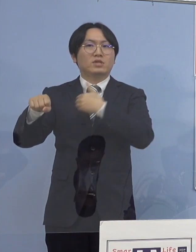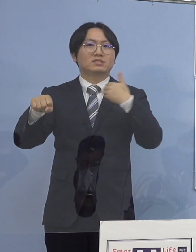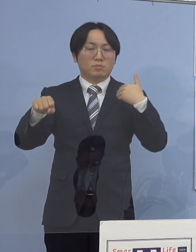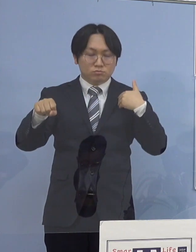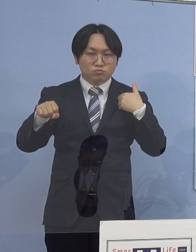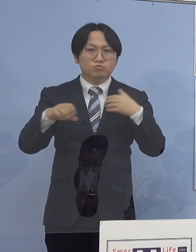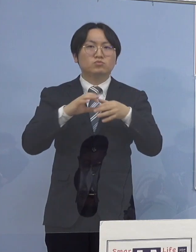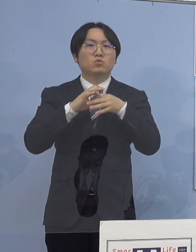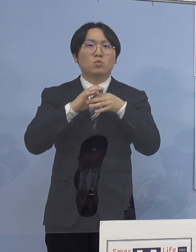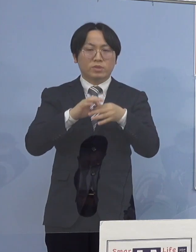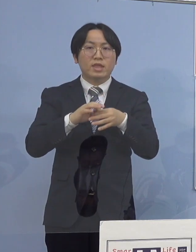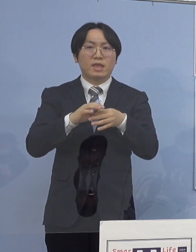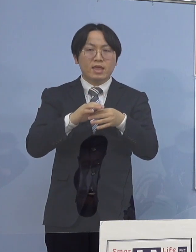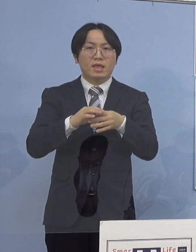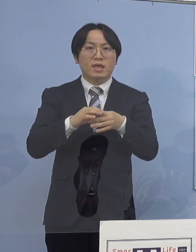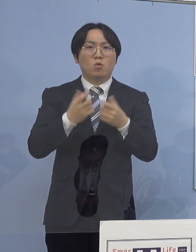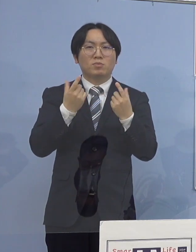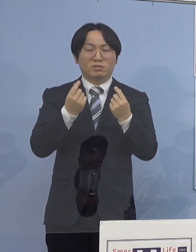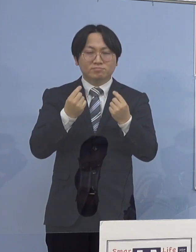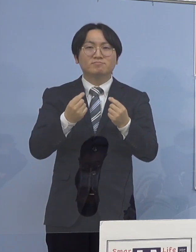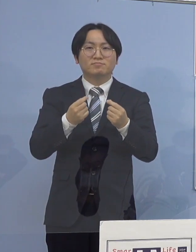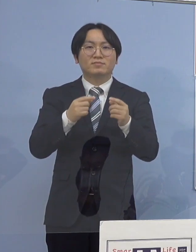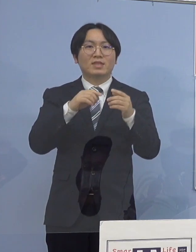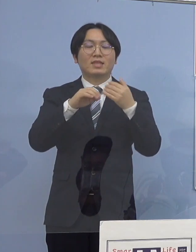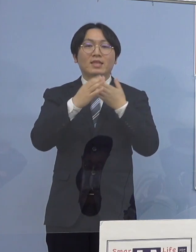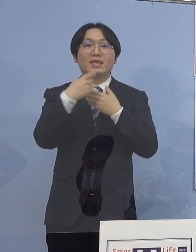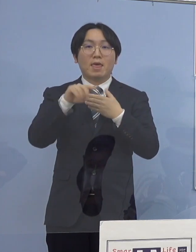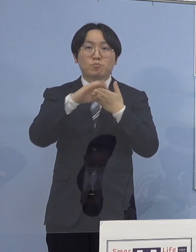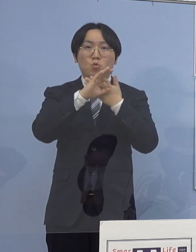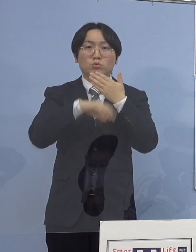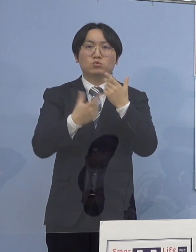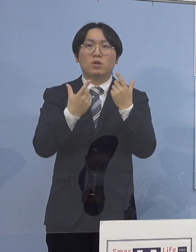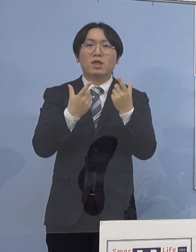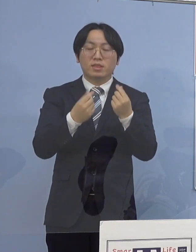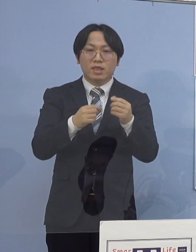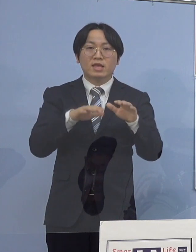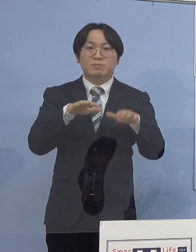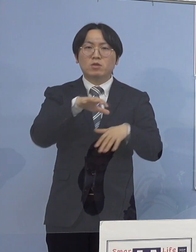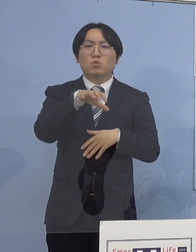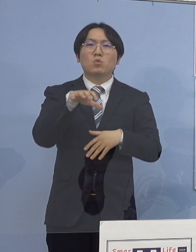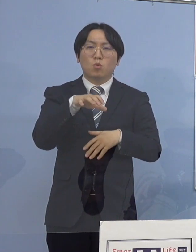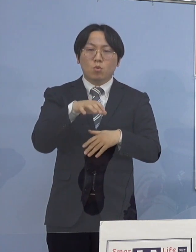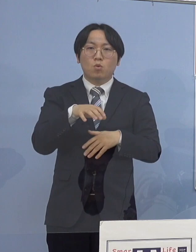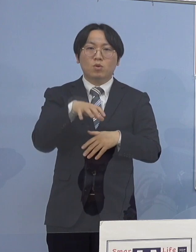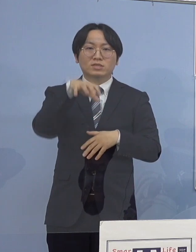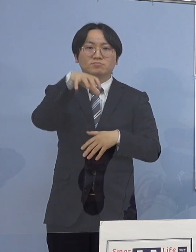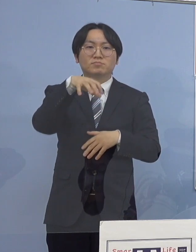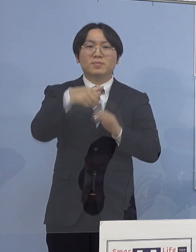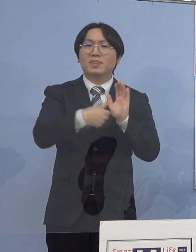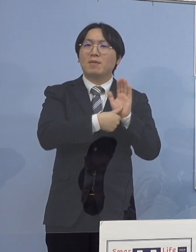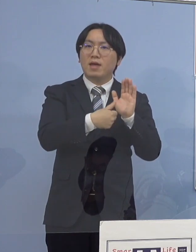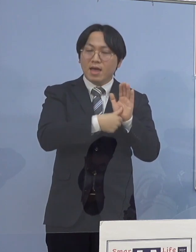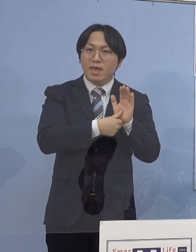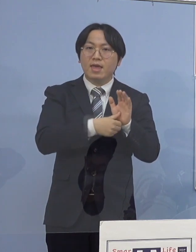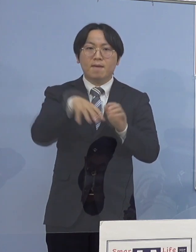県の条例に基づきまして現時点での 高齢者施設の名称や所在地の公表については